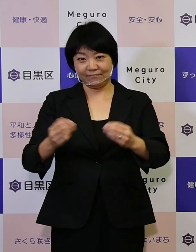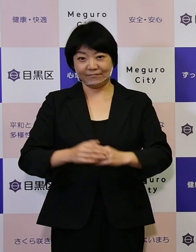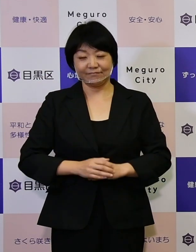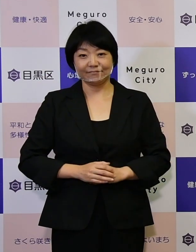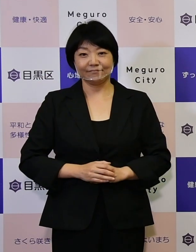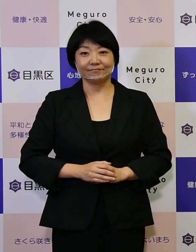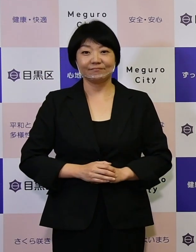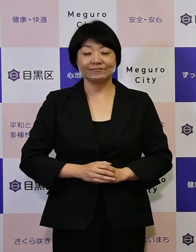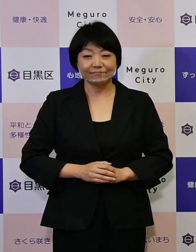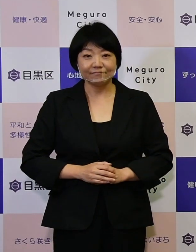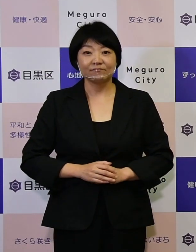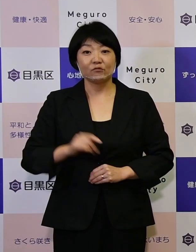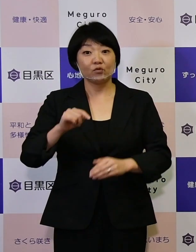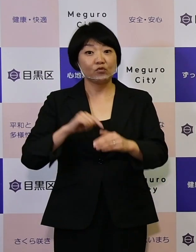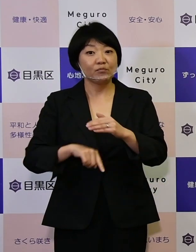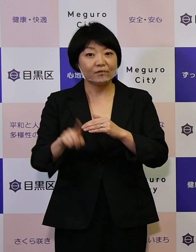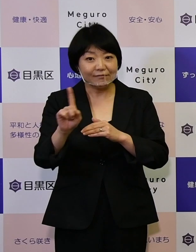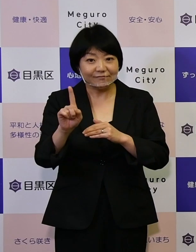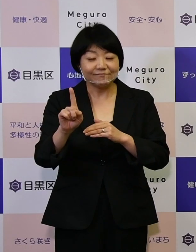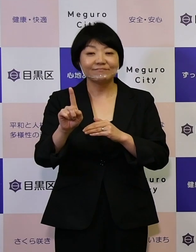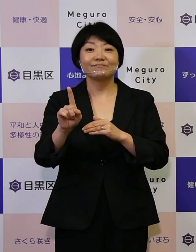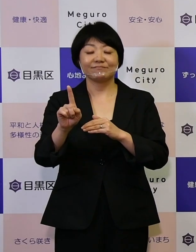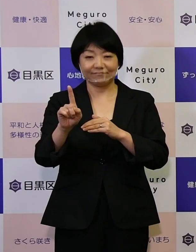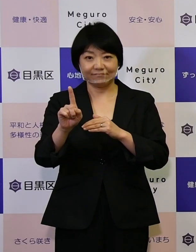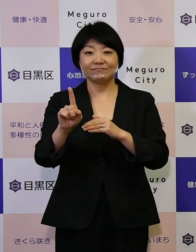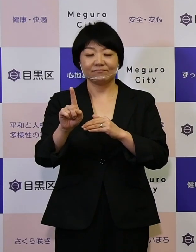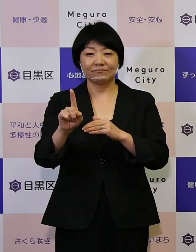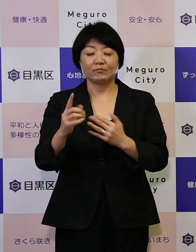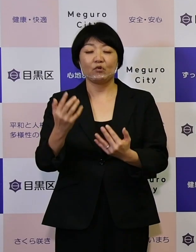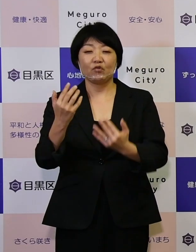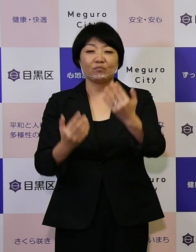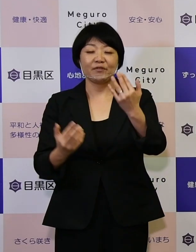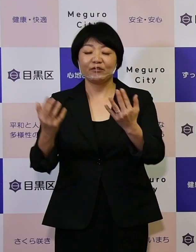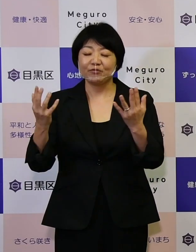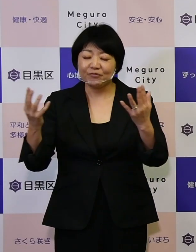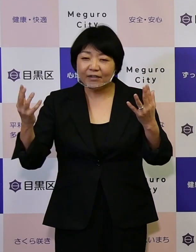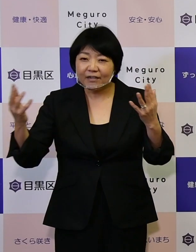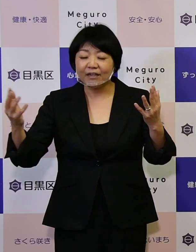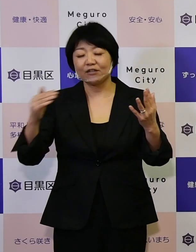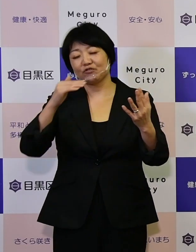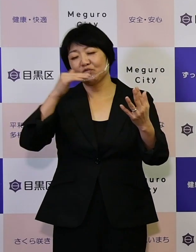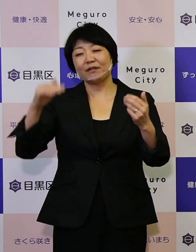その意味するところがこの緑豊かな素晴らしい環境の下で、